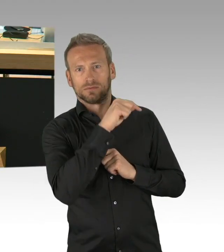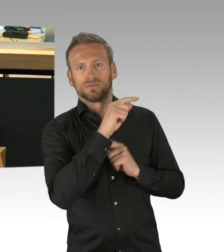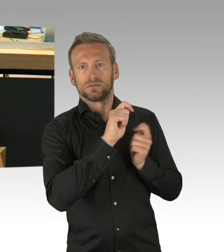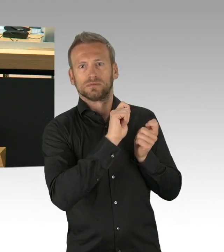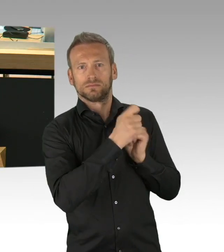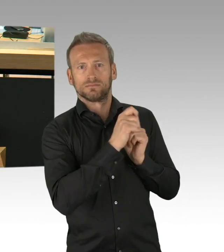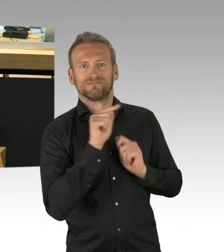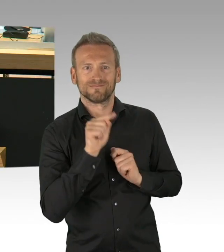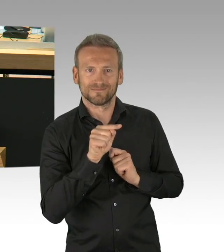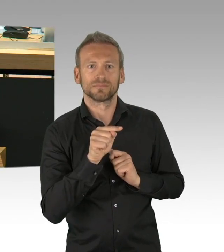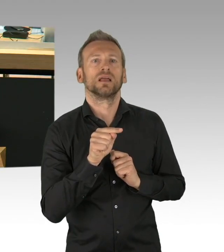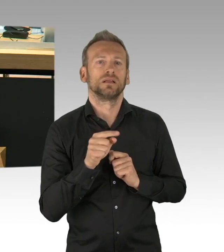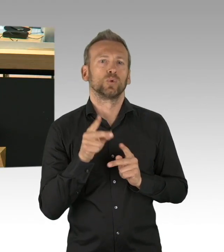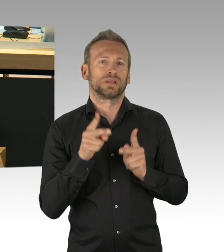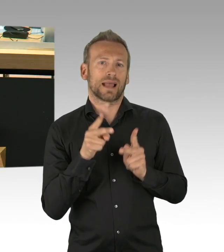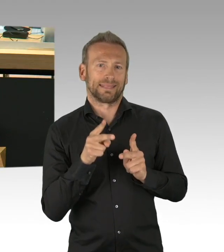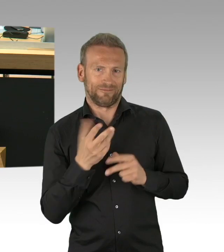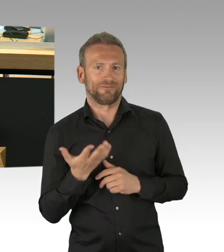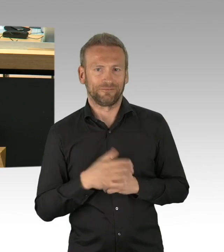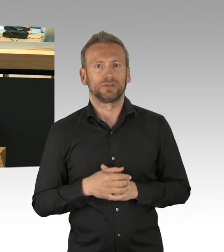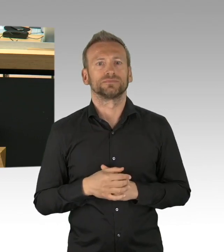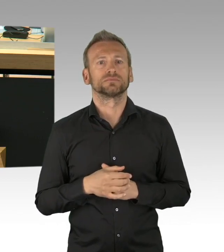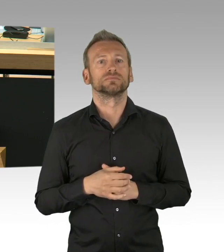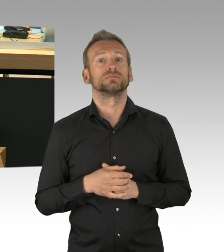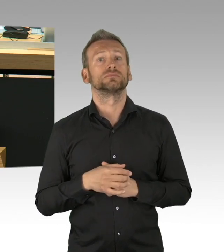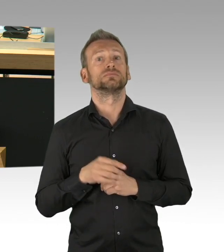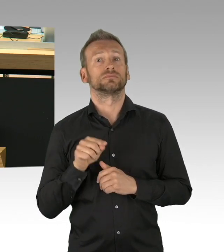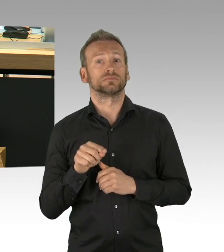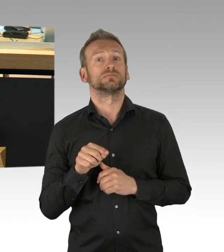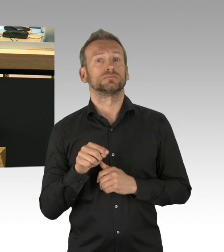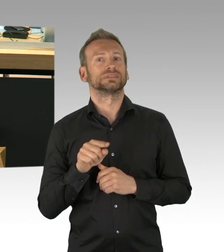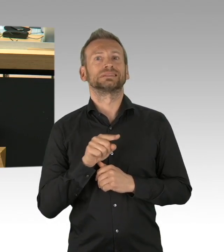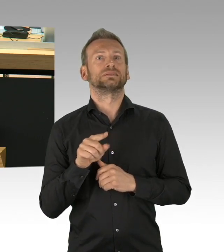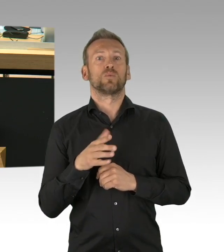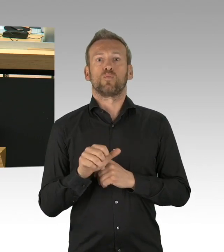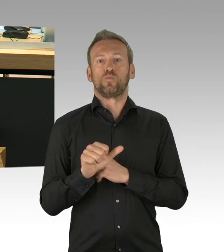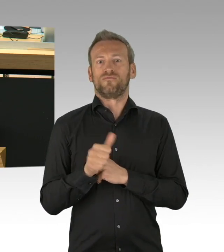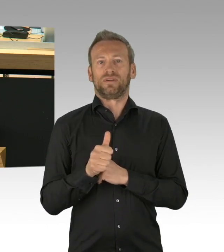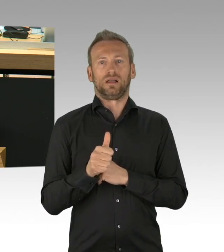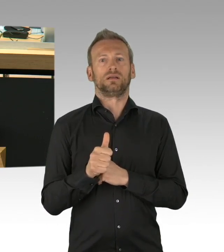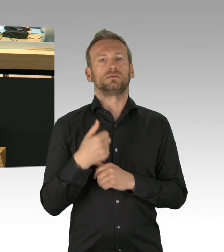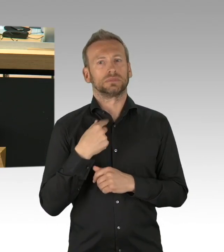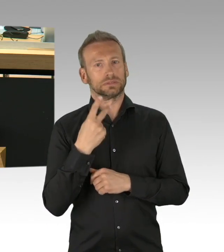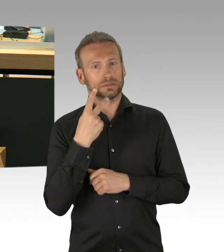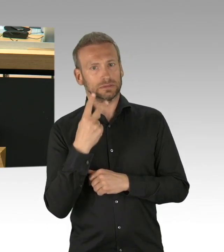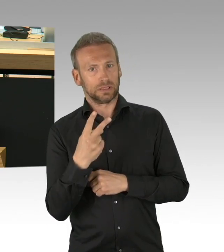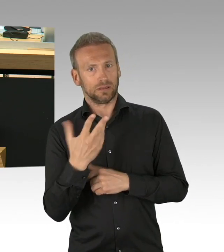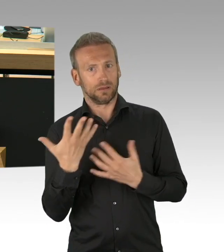wie es in der Bundesrepublik Deutschland sie noch nie gegeben hat in der Eingriffstiefe und hinsichtlich der Eingriffsdauer.